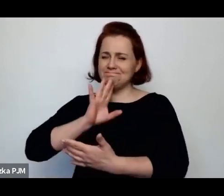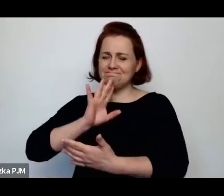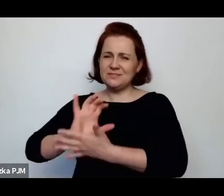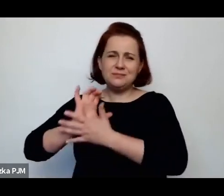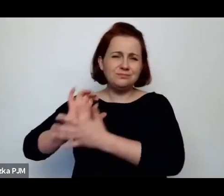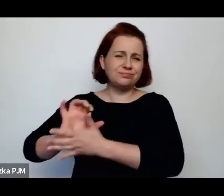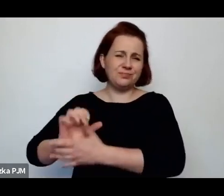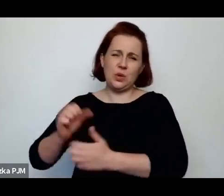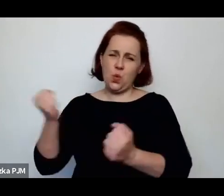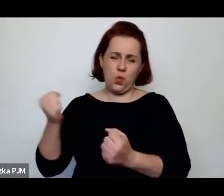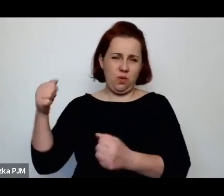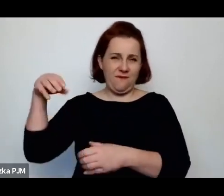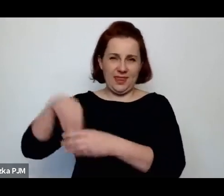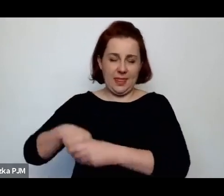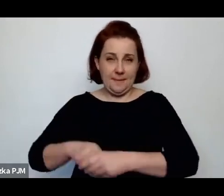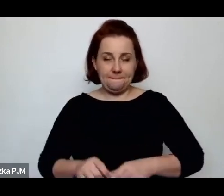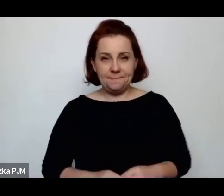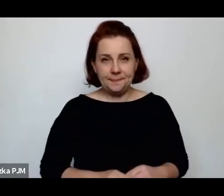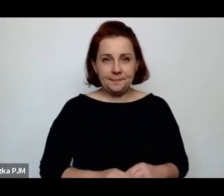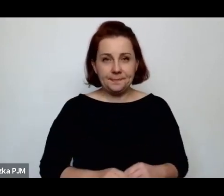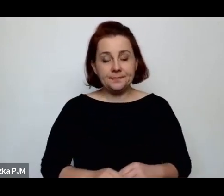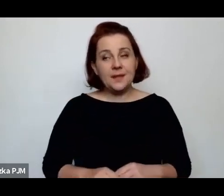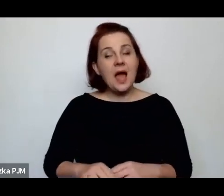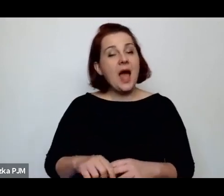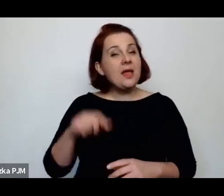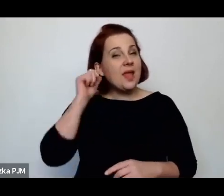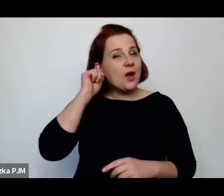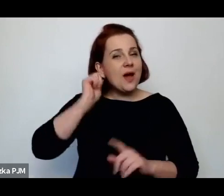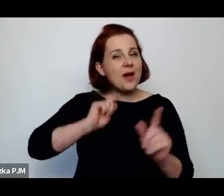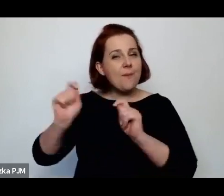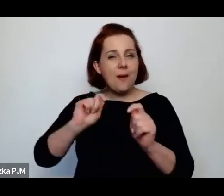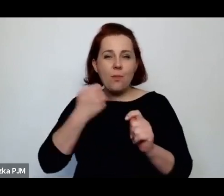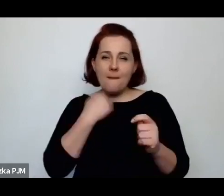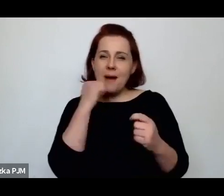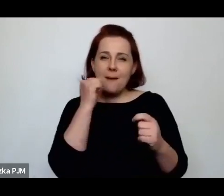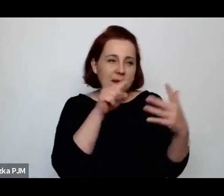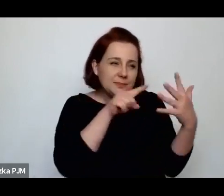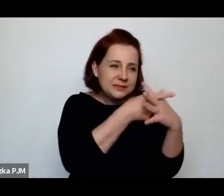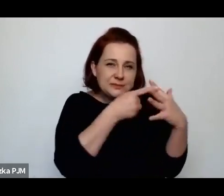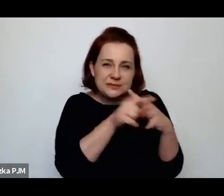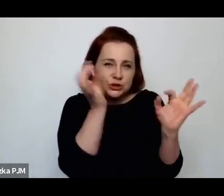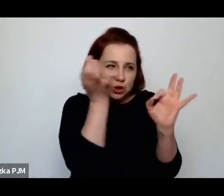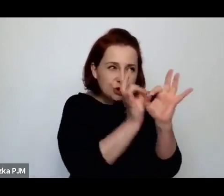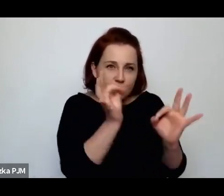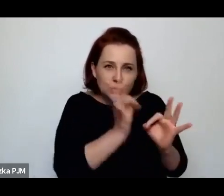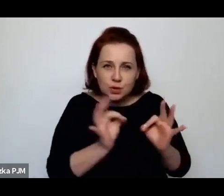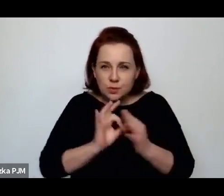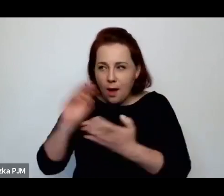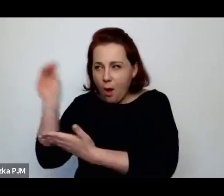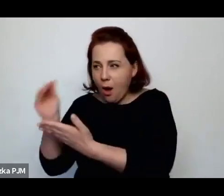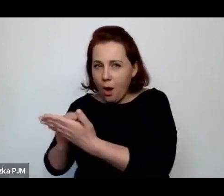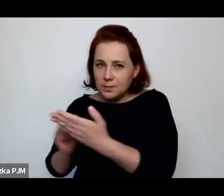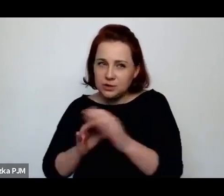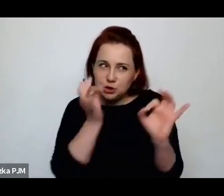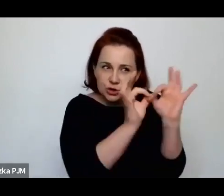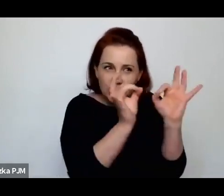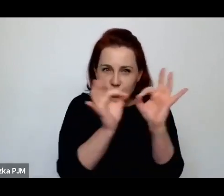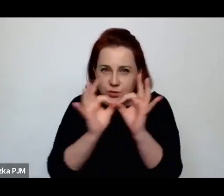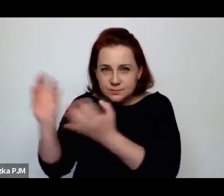że była bardzo wnikliwa i opierała się na szczegółach w budowaniu tych swoich obrazów reporterskich